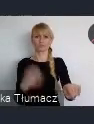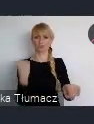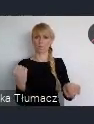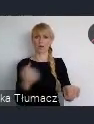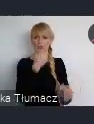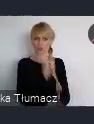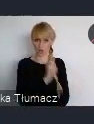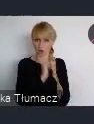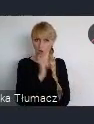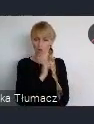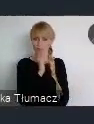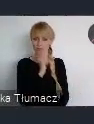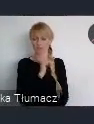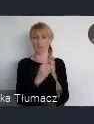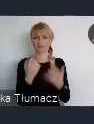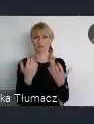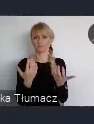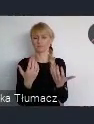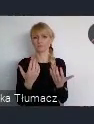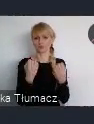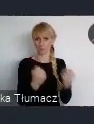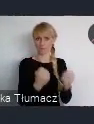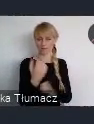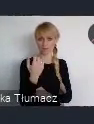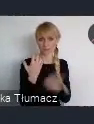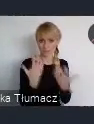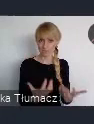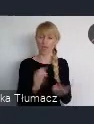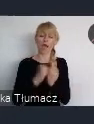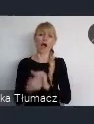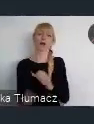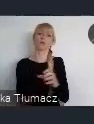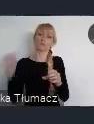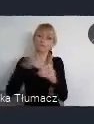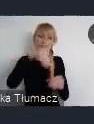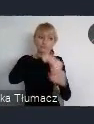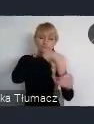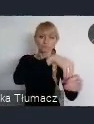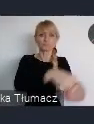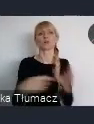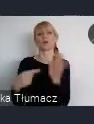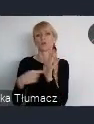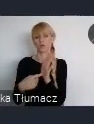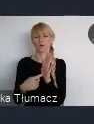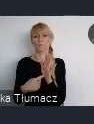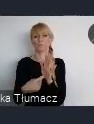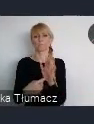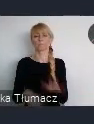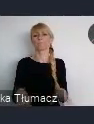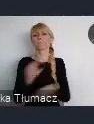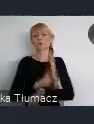Do tego służą właśnie pieniądze z budżetu zielonego obywatelskiego.